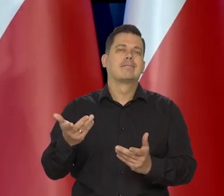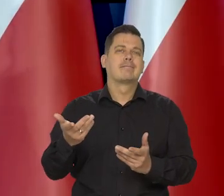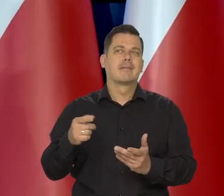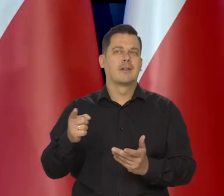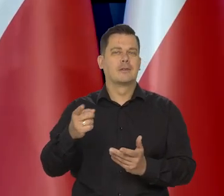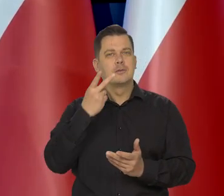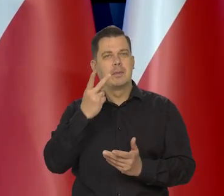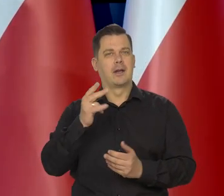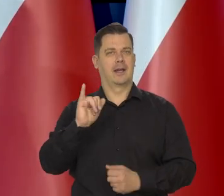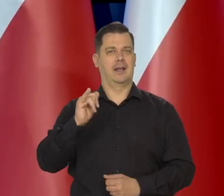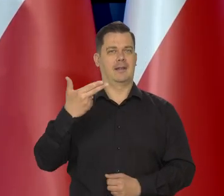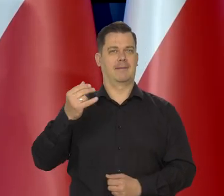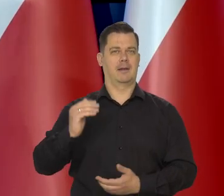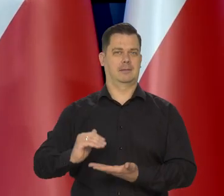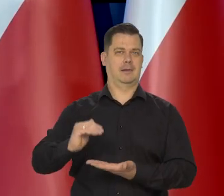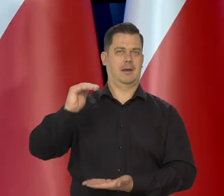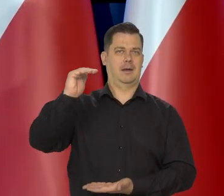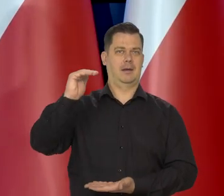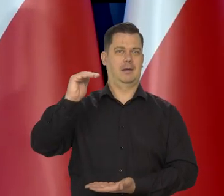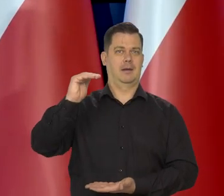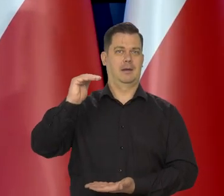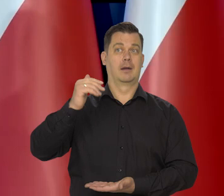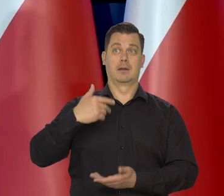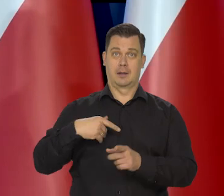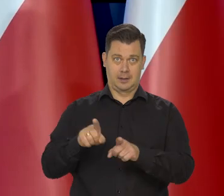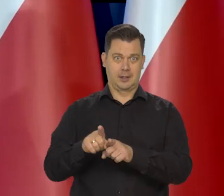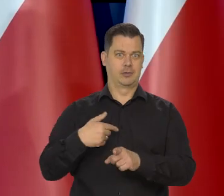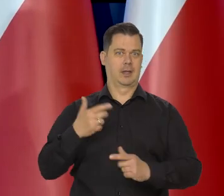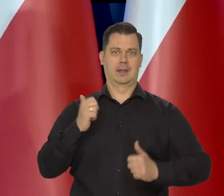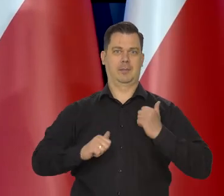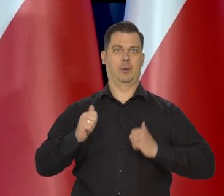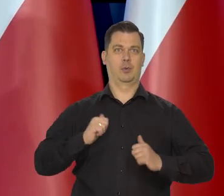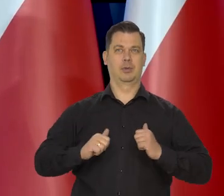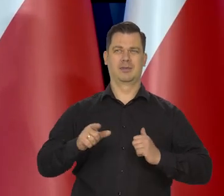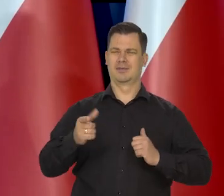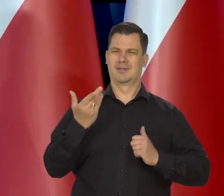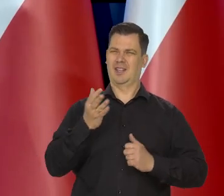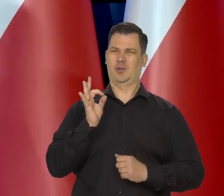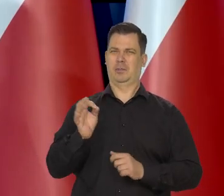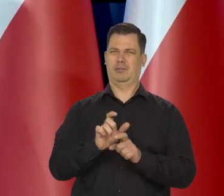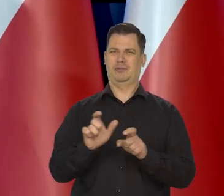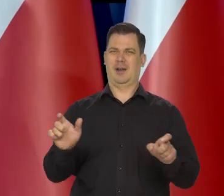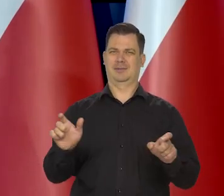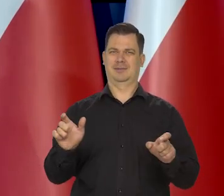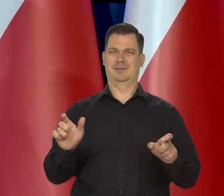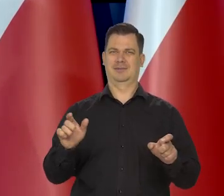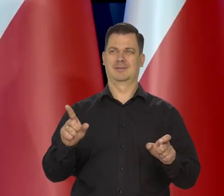Też budzi to mój niepokój. No nie jest to dobry moment, kiedy może, żeby zmieniał te koszyki,